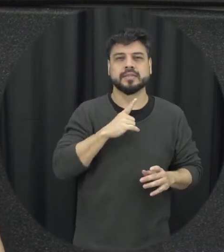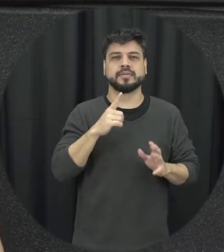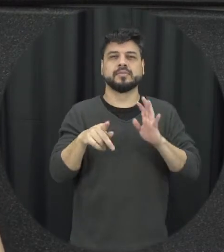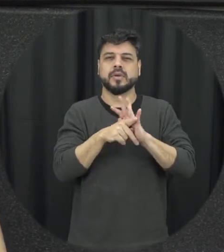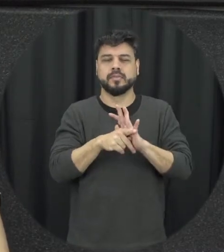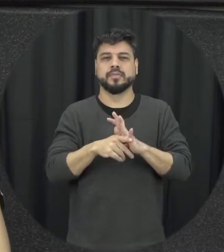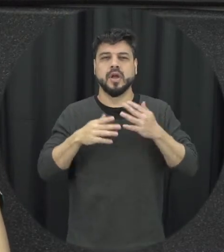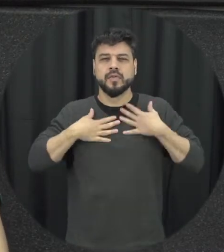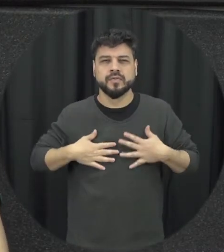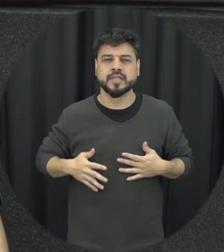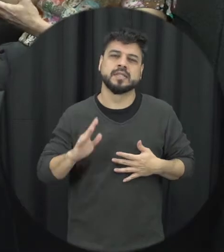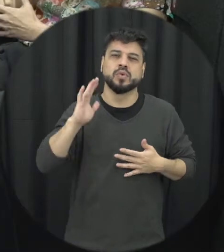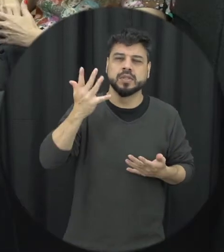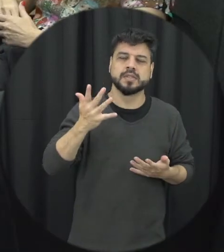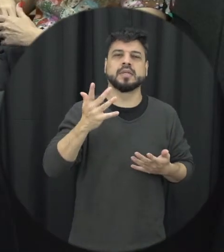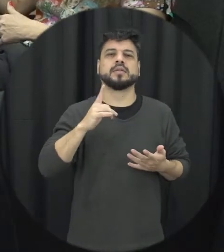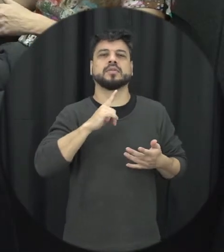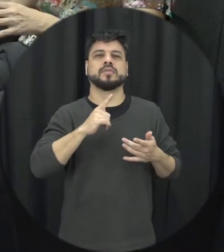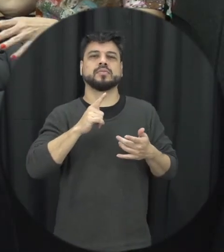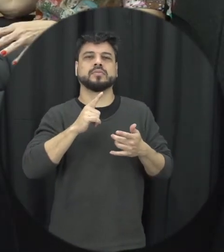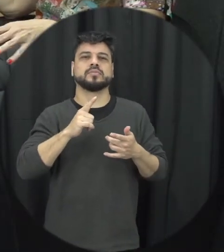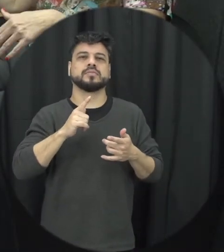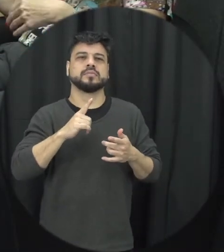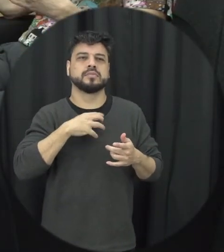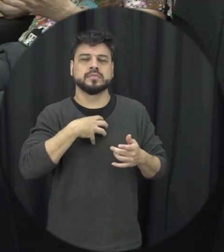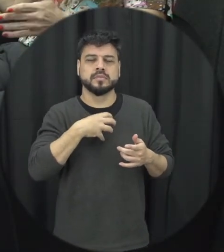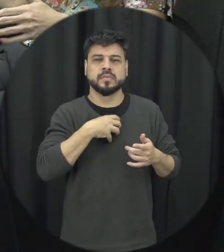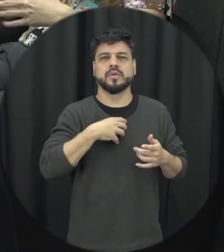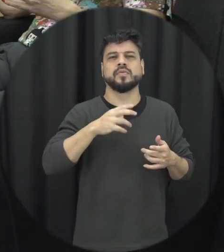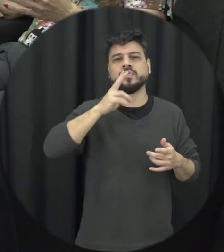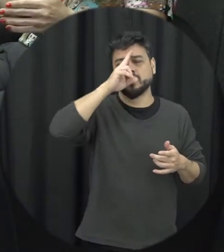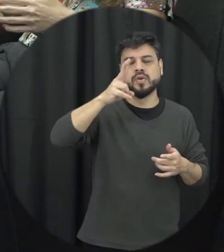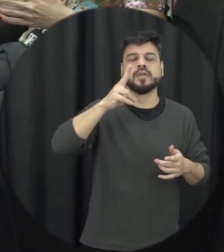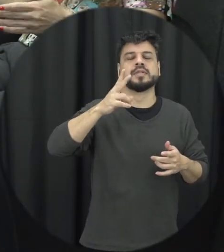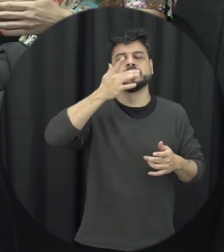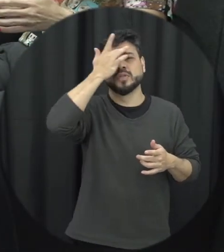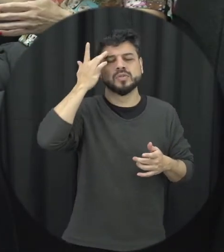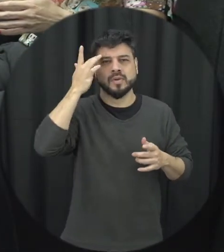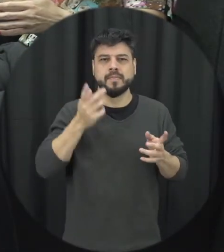que a pessoa consiga facilmente identificar mas às vezes acontecem dentro da própria rede de amizades